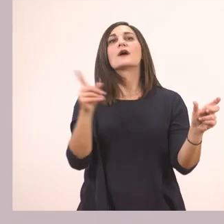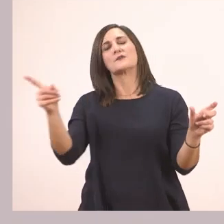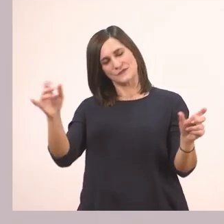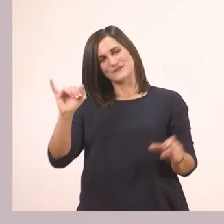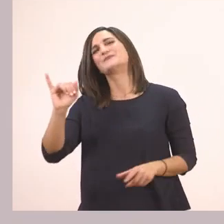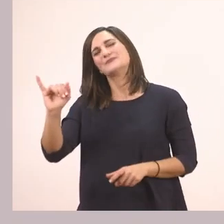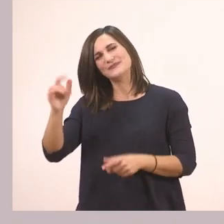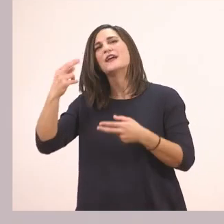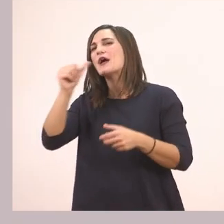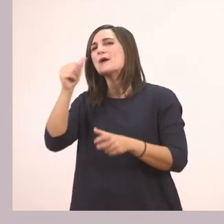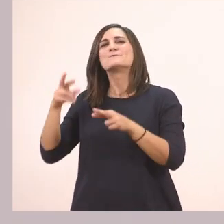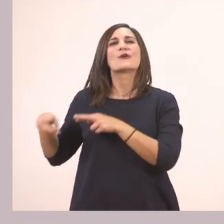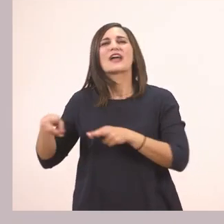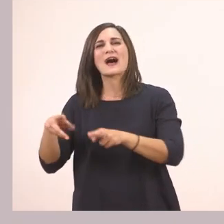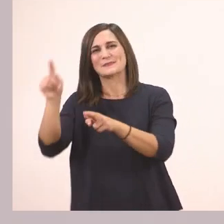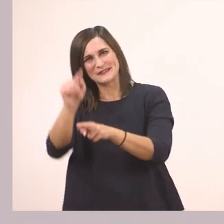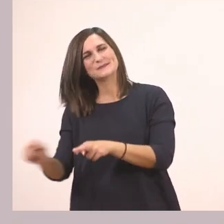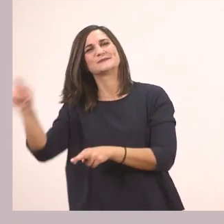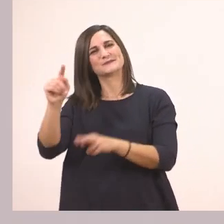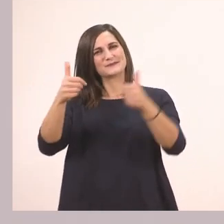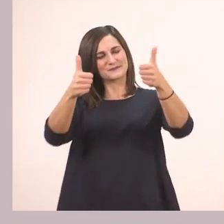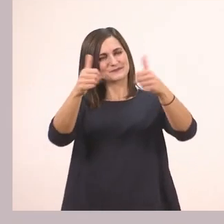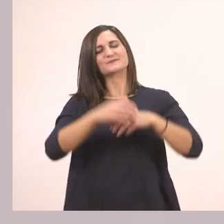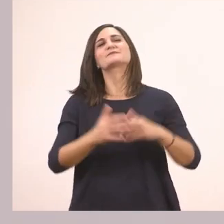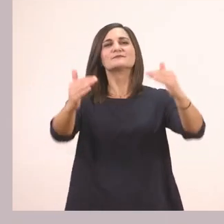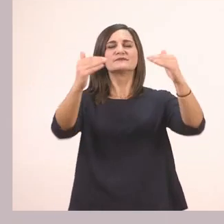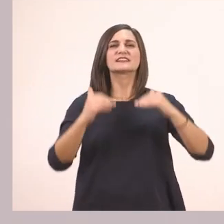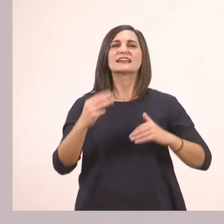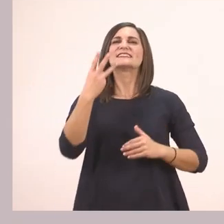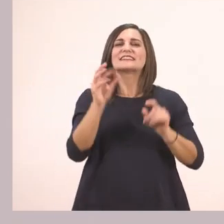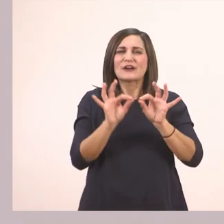Πολύ ωραία! Και στην τρίτη σειρά που είναι υπογραμμισμένη με πράσινο,